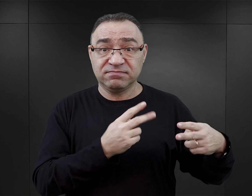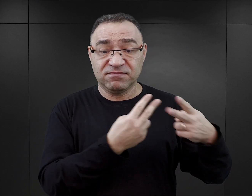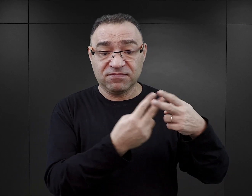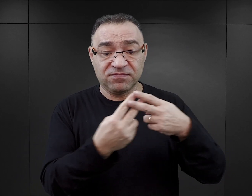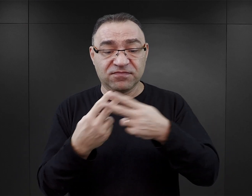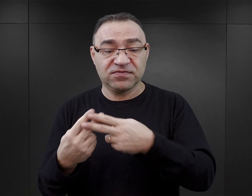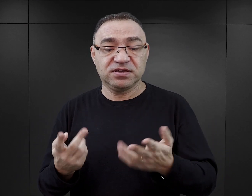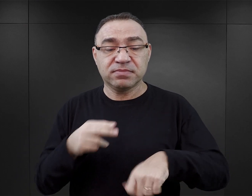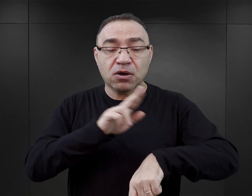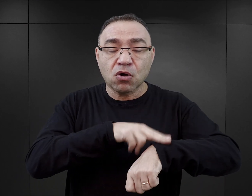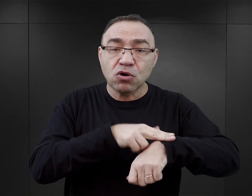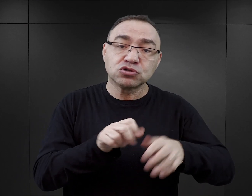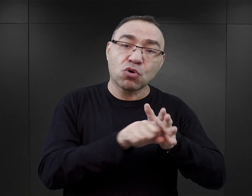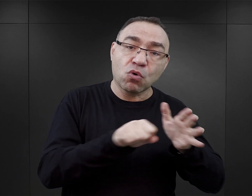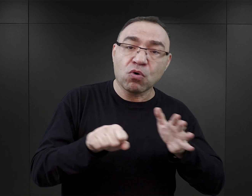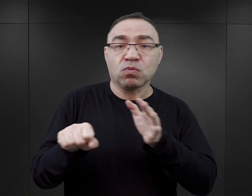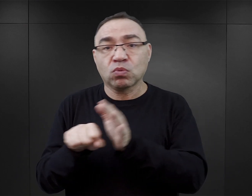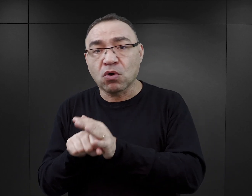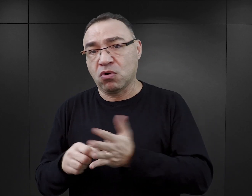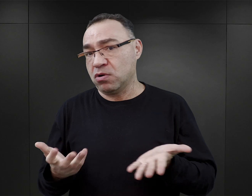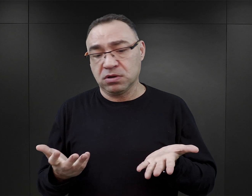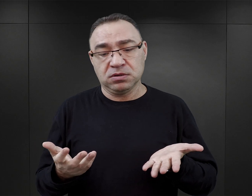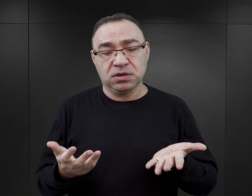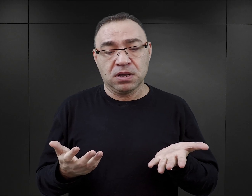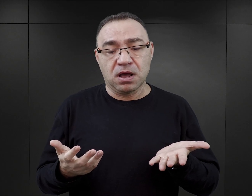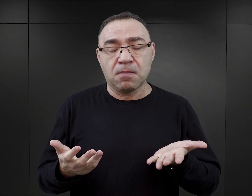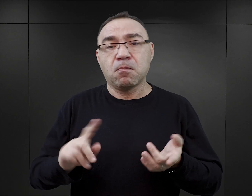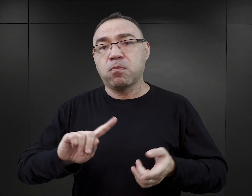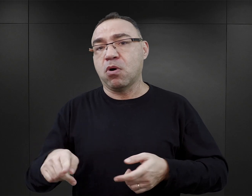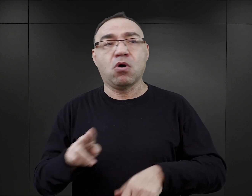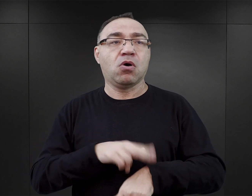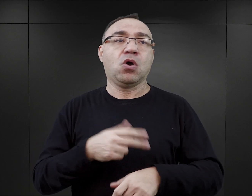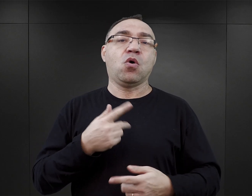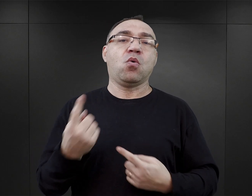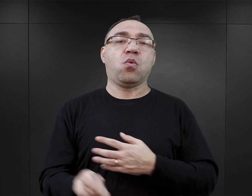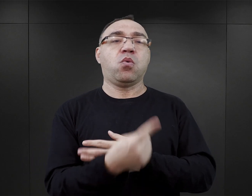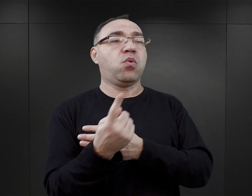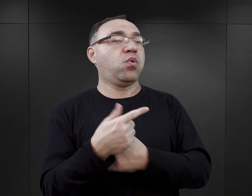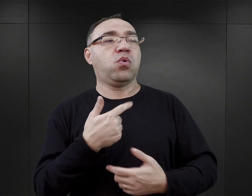Miał wyznaczone godziny pracy i poza nimi nie mógł chodzić swobodnie po obozie,